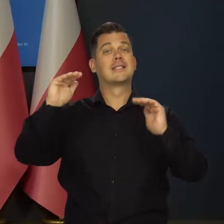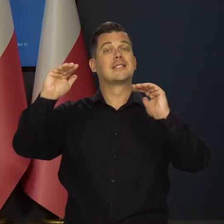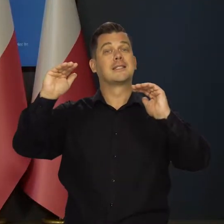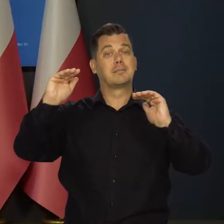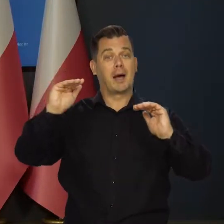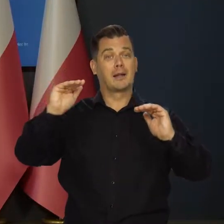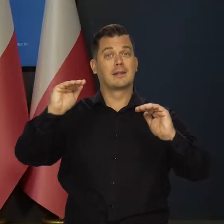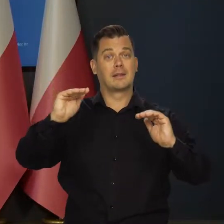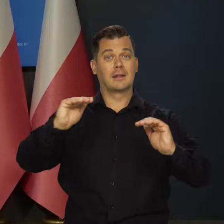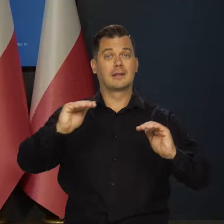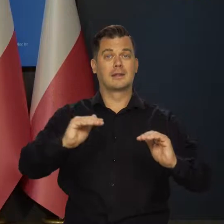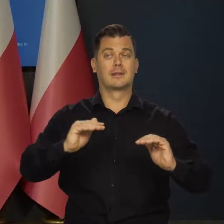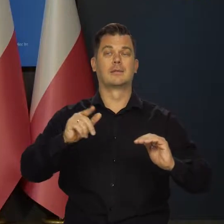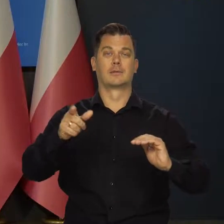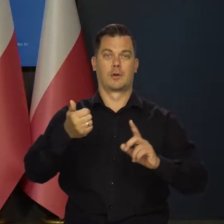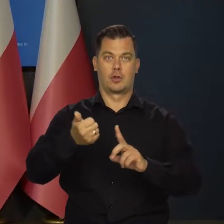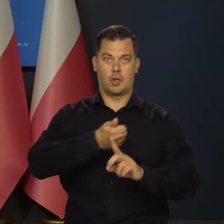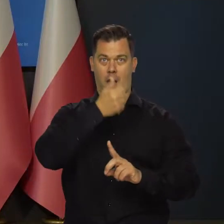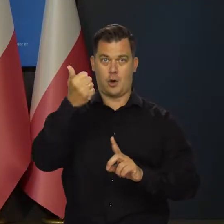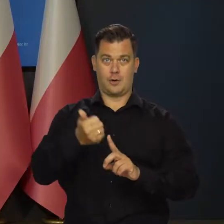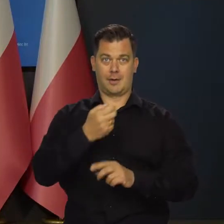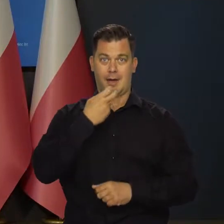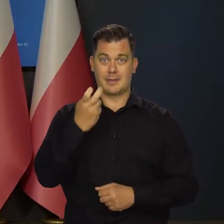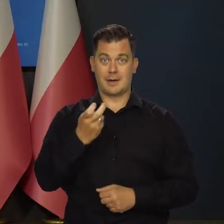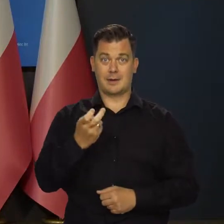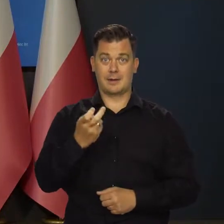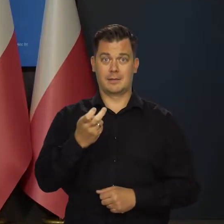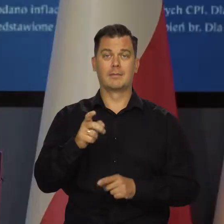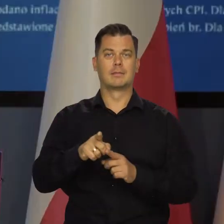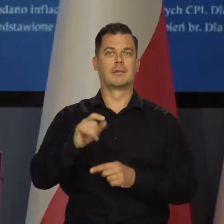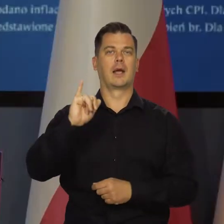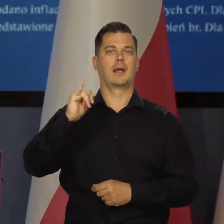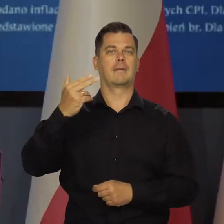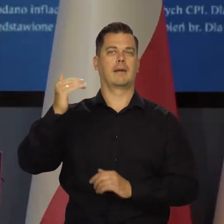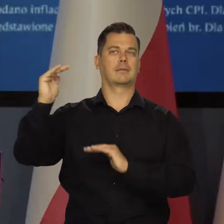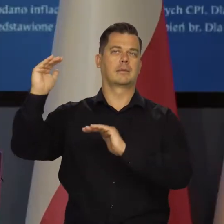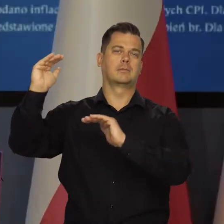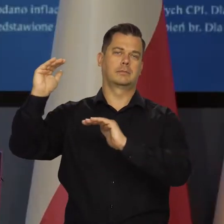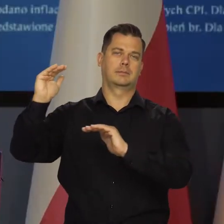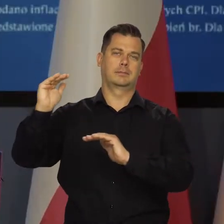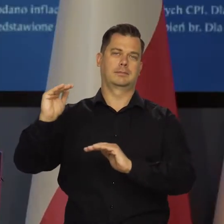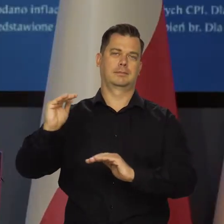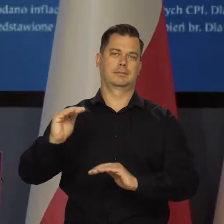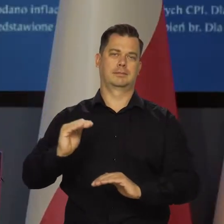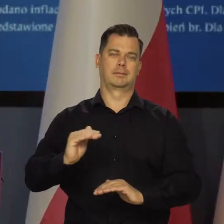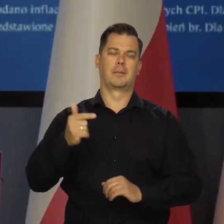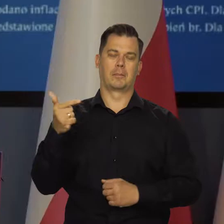Spadek powinien nastąpić rocznej dynamiki cen energii i w związku z tym z tym spadek stopniowy inflacji,